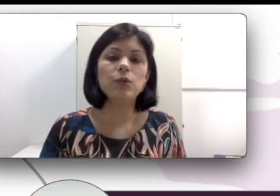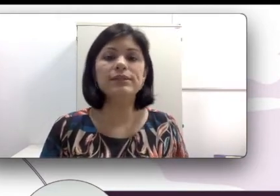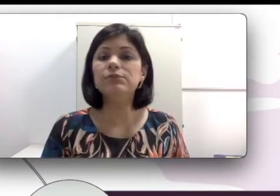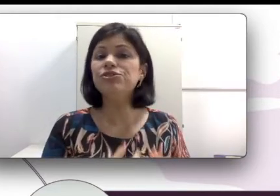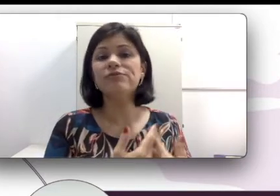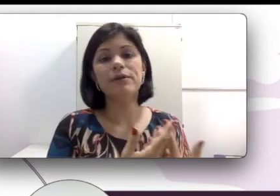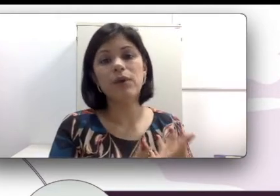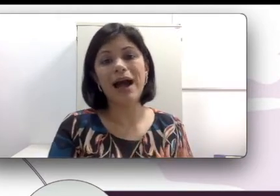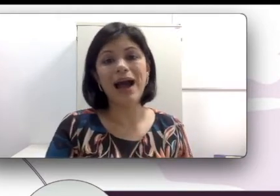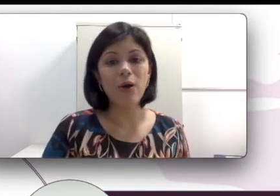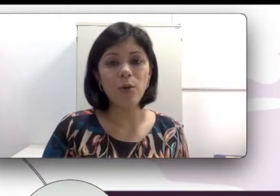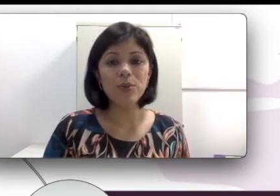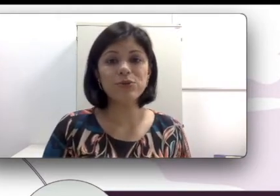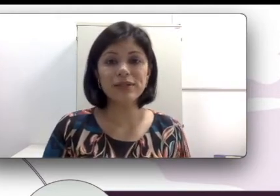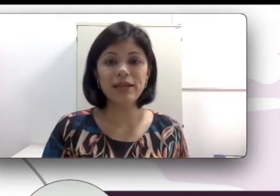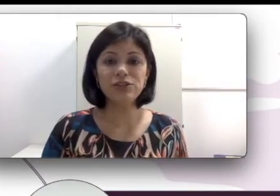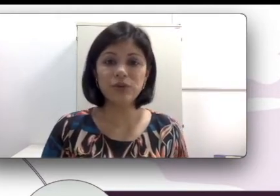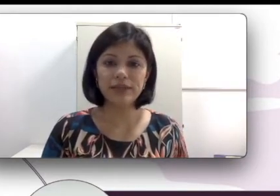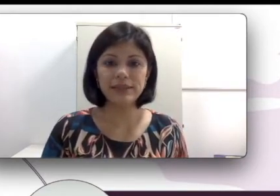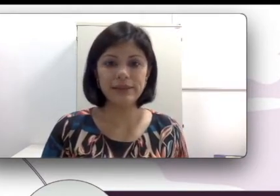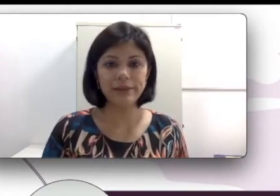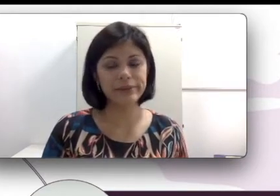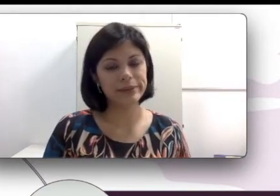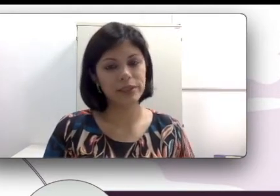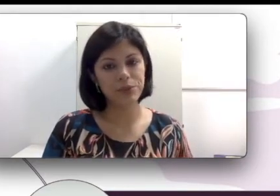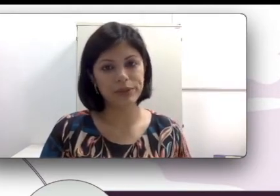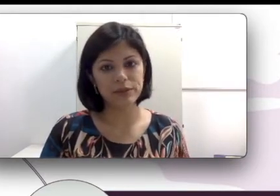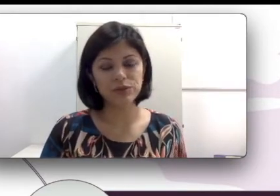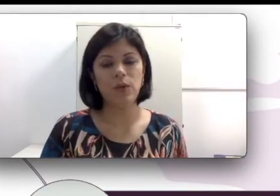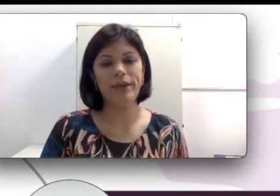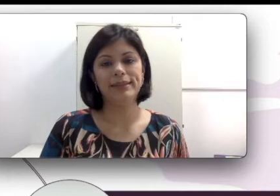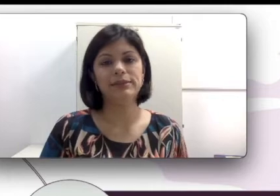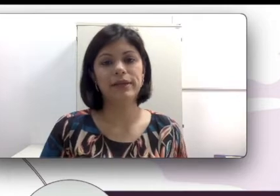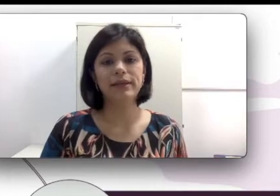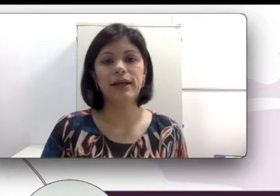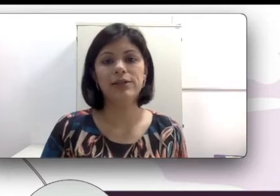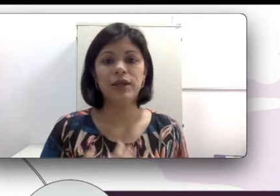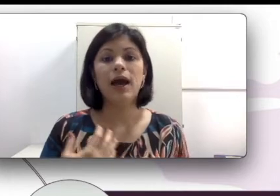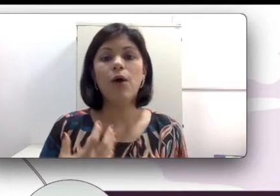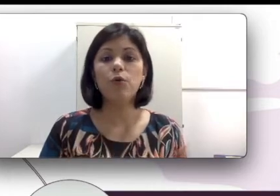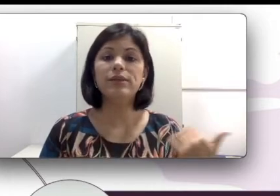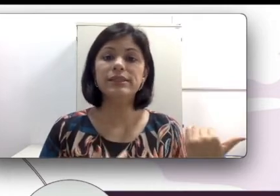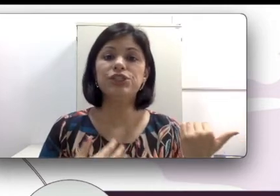não tiveram a oportunidade de conhecer libras e portanto só conhecem a oralidade. Alguns